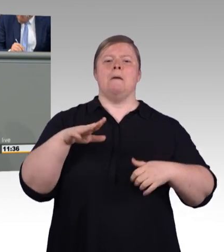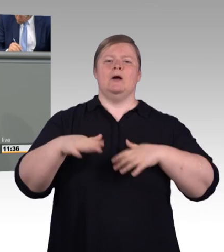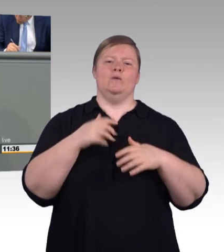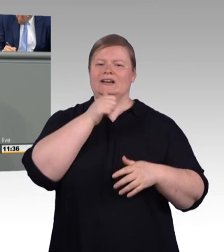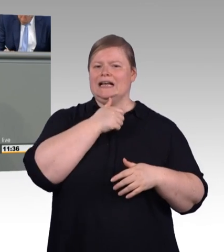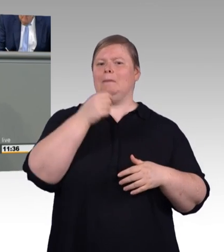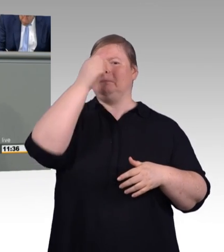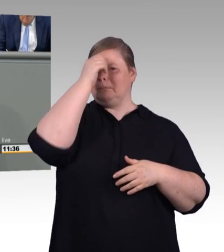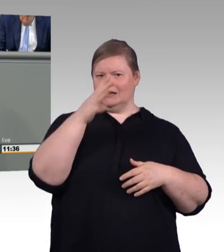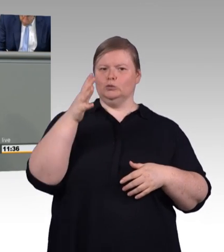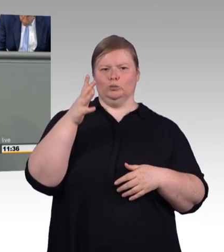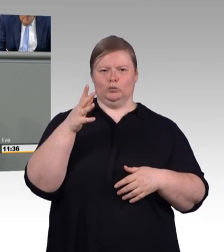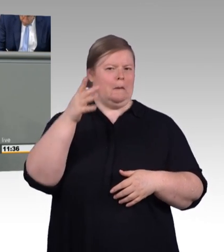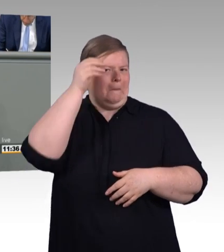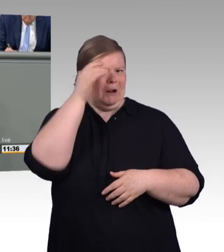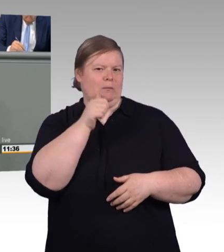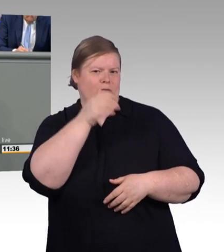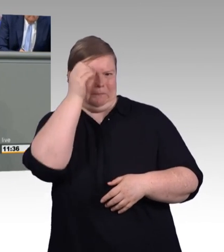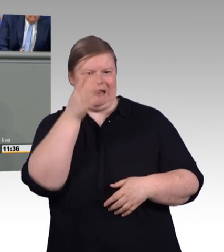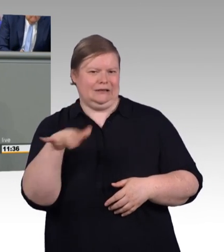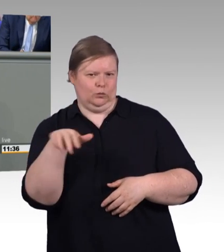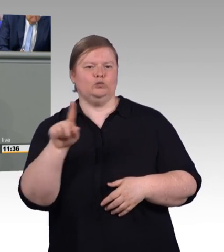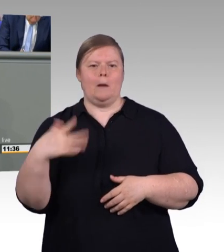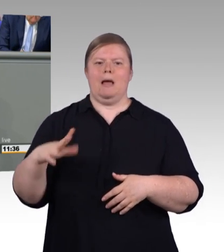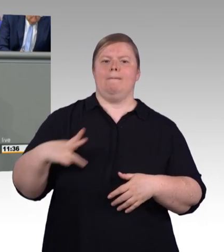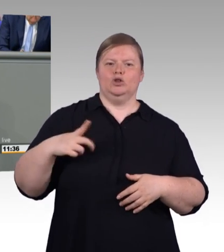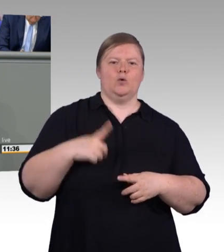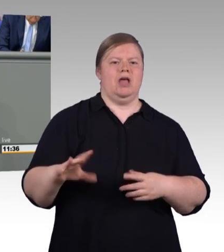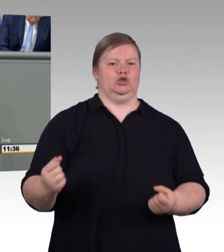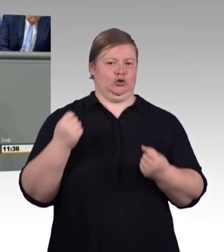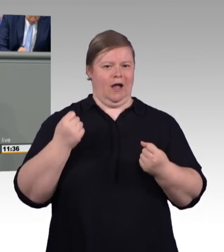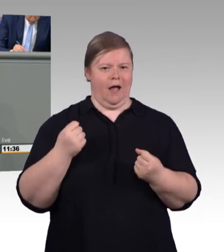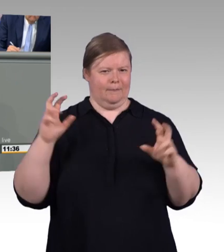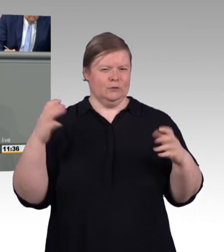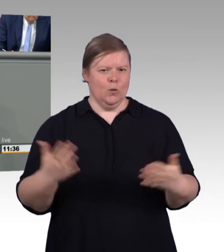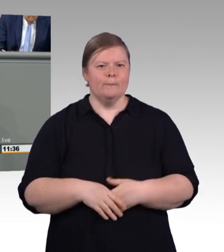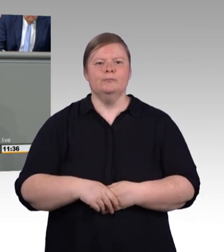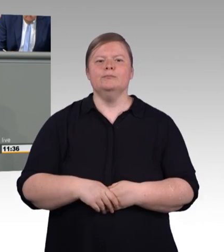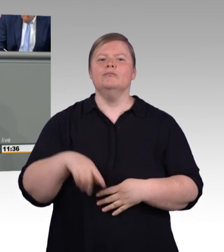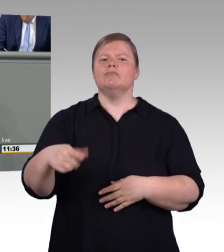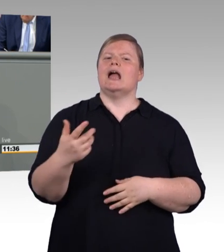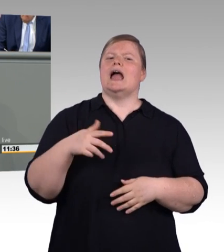und bewährtes Instrument zur Sicherung unseres wirtschaftlichen Wohlergehens angesehen werden kann.